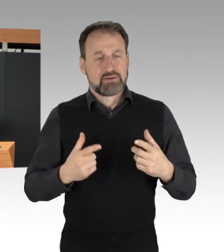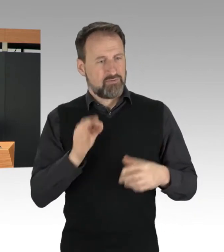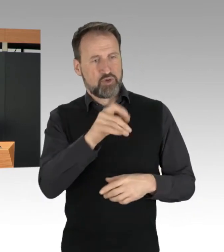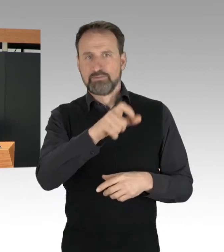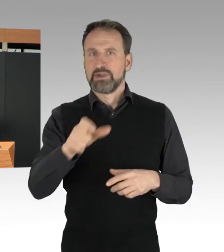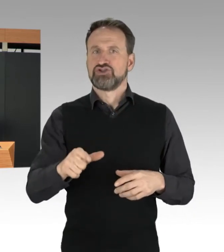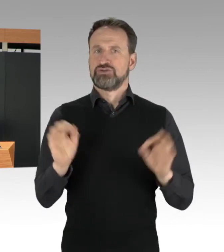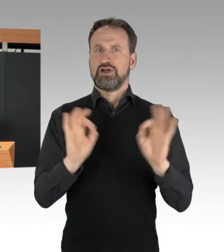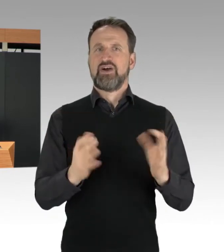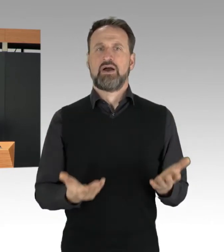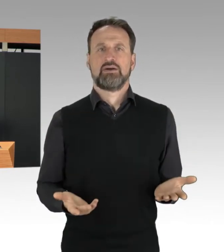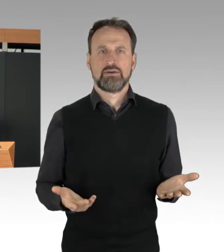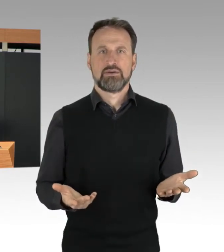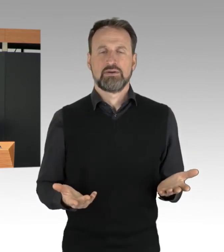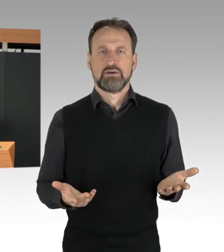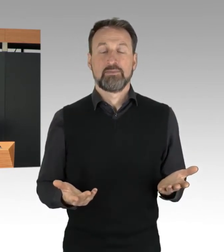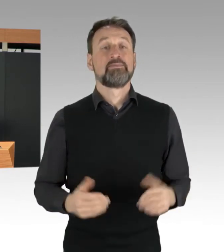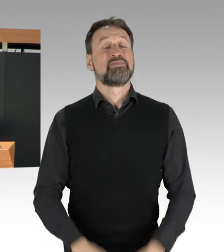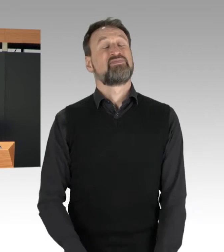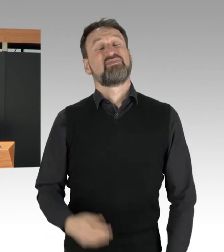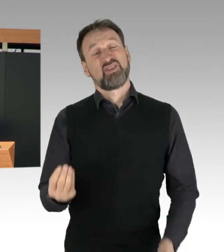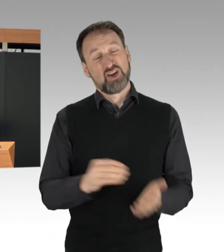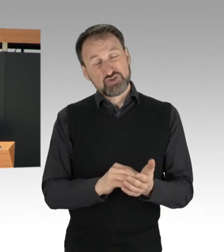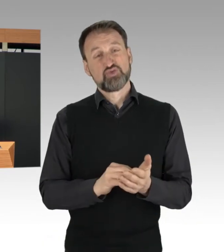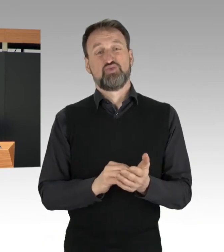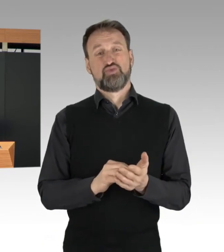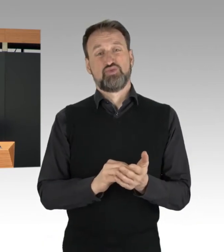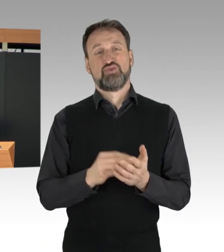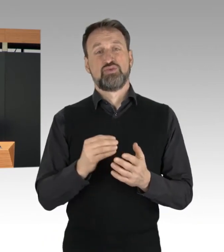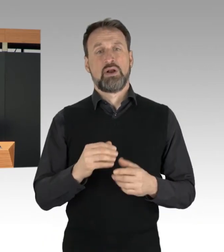Hinzu kommt lebenswichtige Rettungswege,